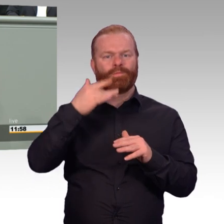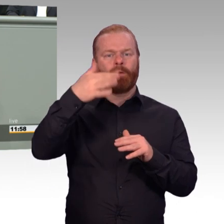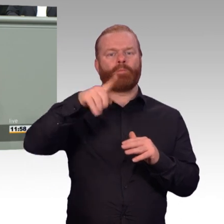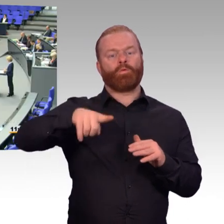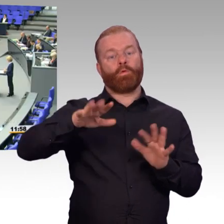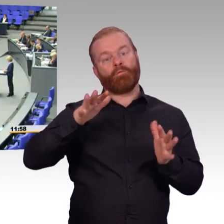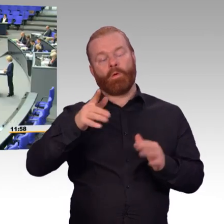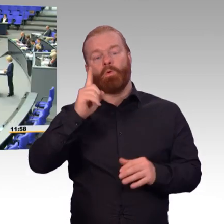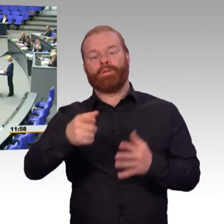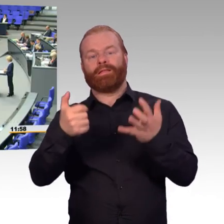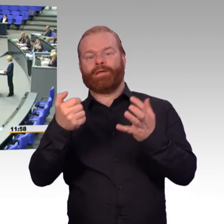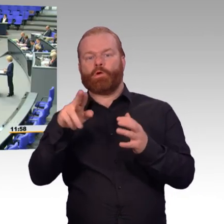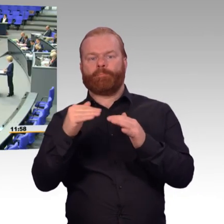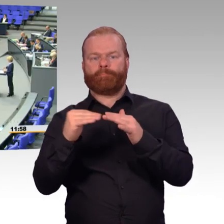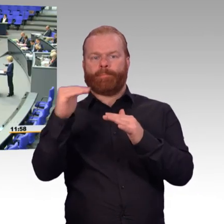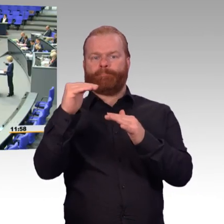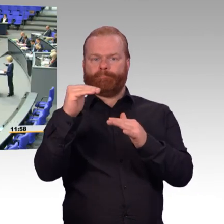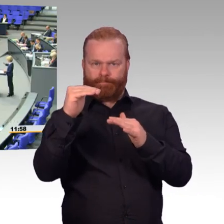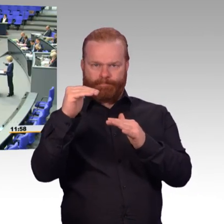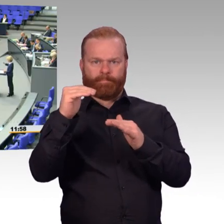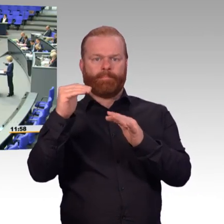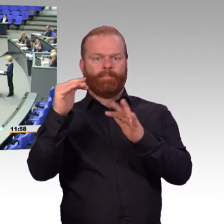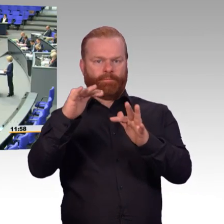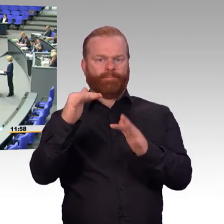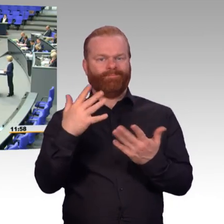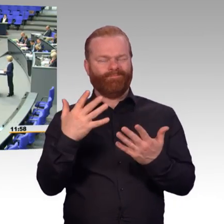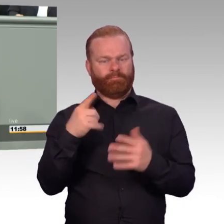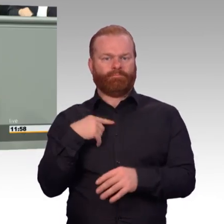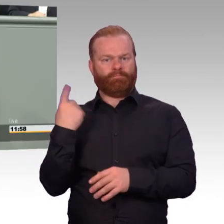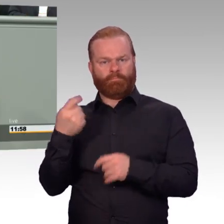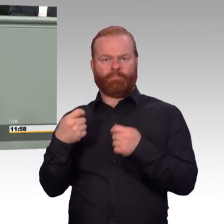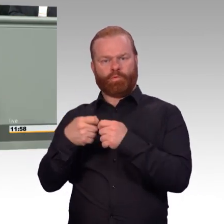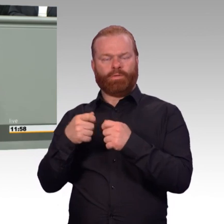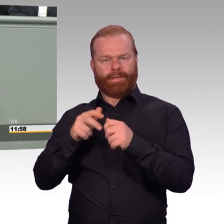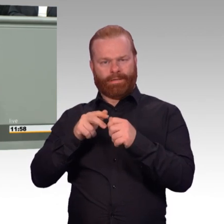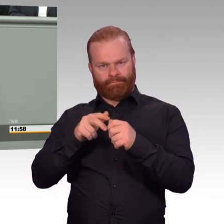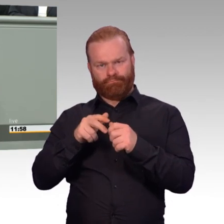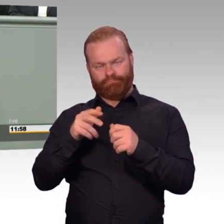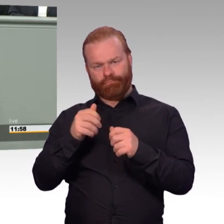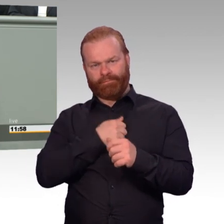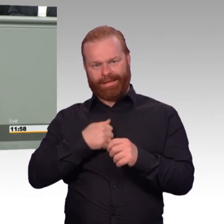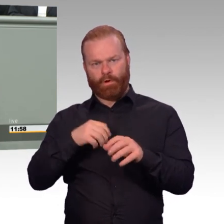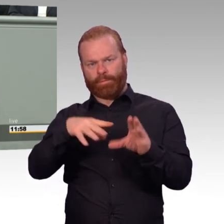von FWDLern und Reservedienstleistungen. Das heißt, wir erhöhen die Beitragsbemessungsgrundlage um 20 Prozent.